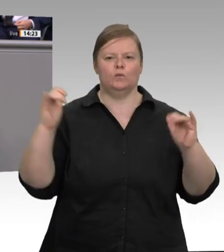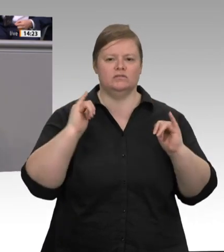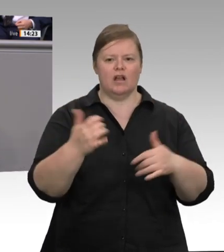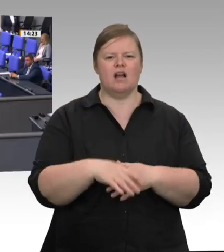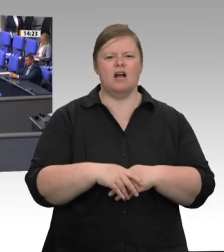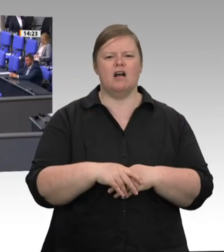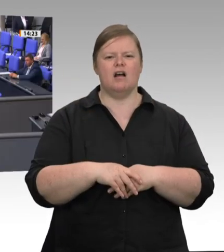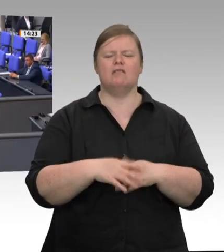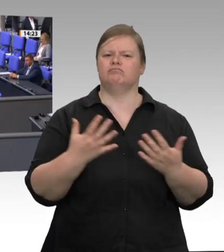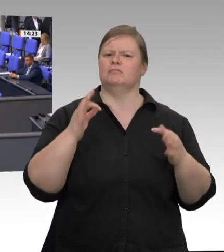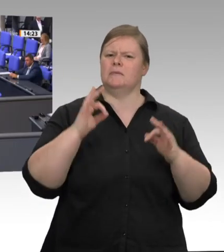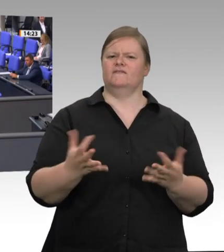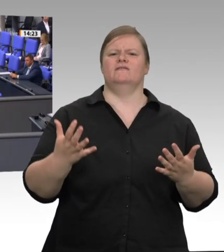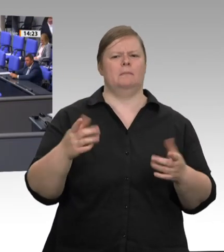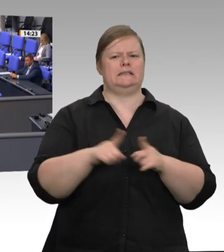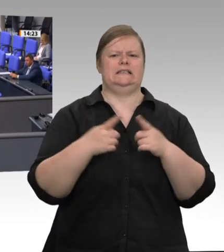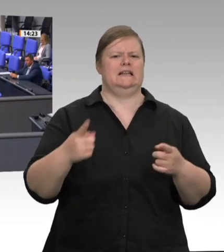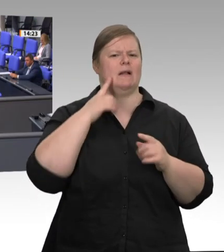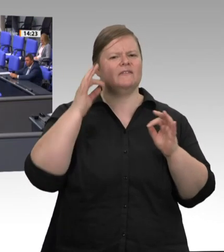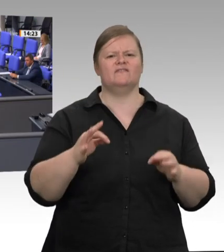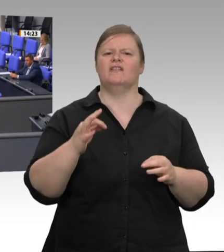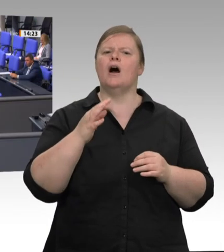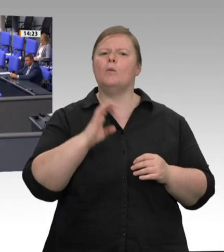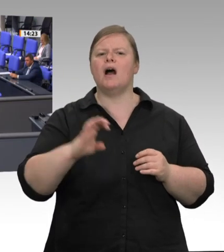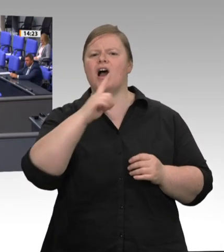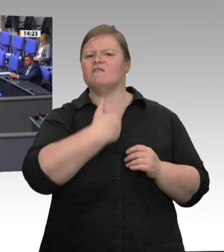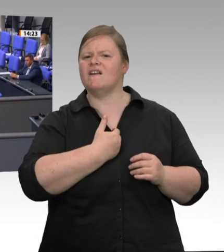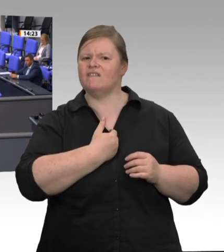sich darauf verlassen können, dass für sie dieselben Maßstäbe gelten wie für